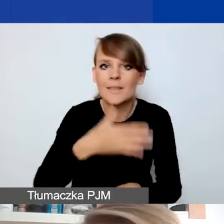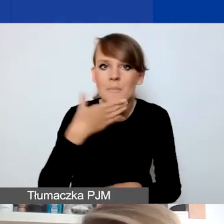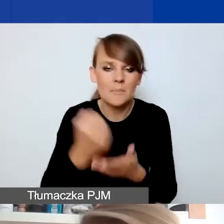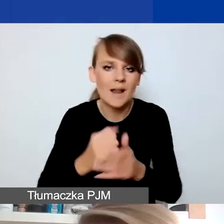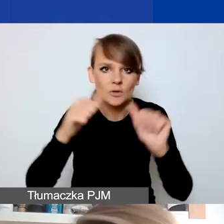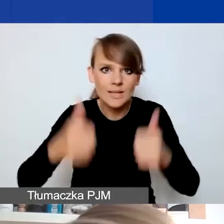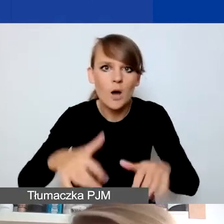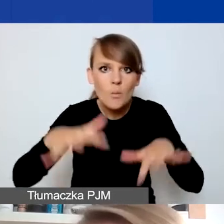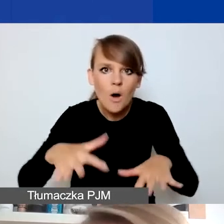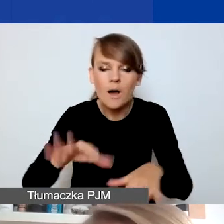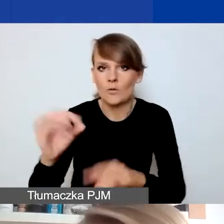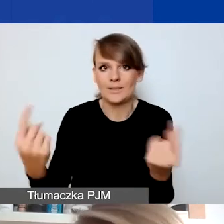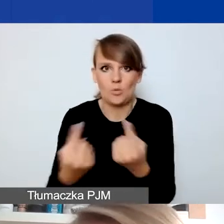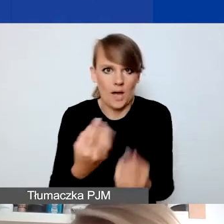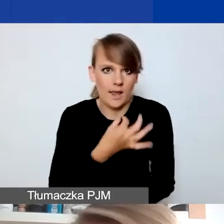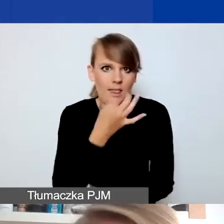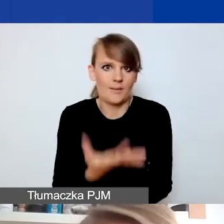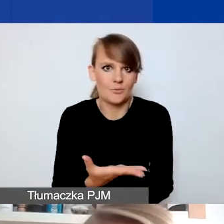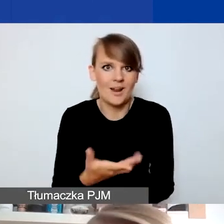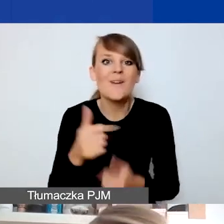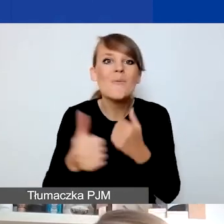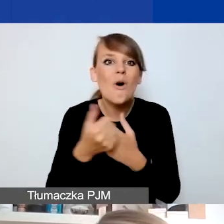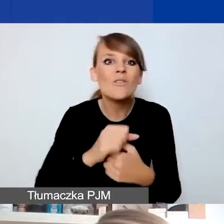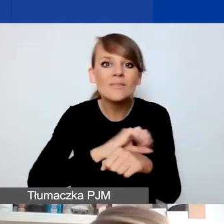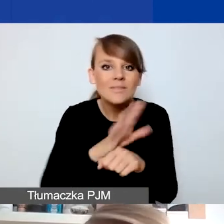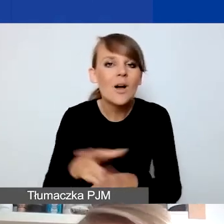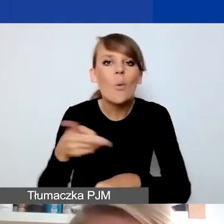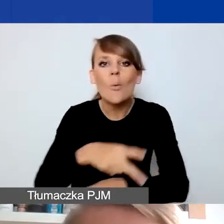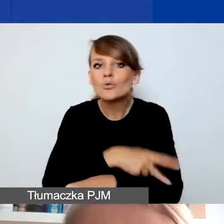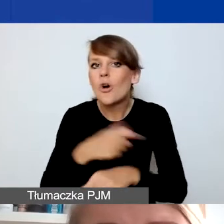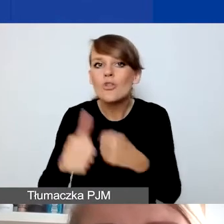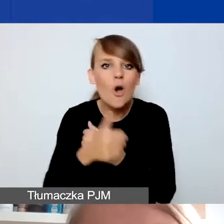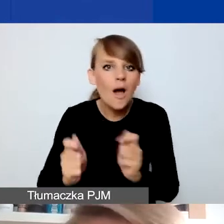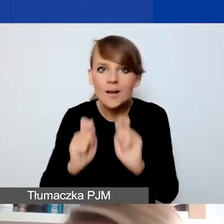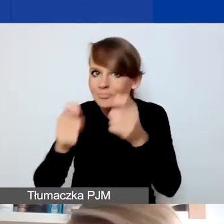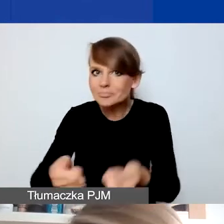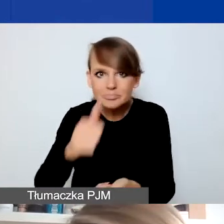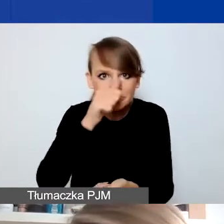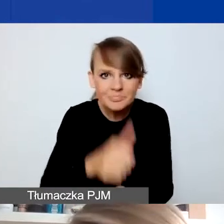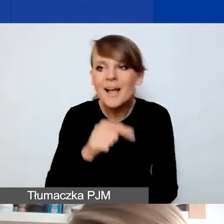Przez pandemię nie można było składać dokumentów w urzędach itd. Te osoby były zwolnione przez jakiś czas